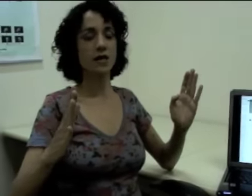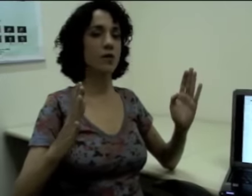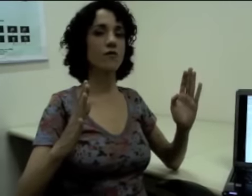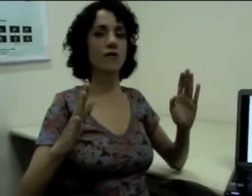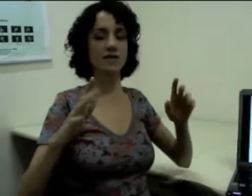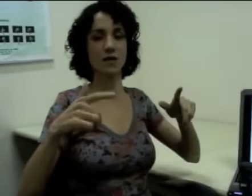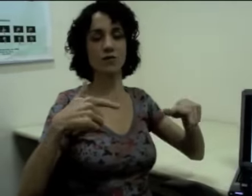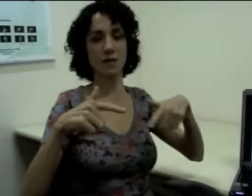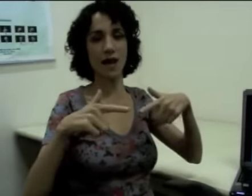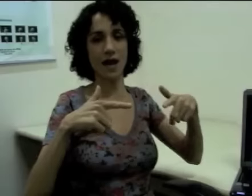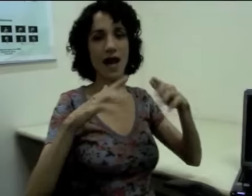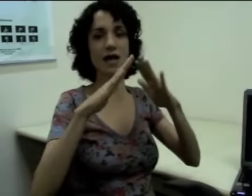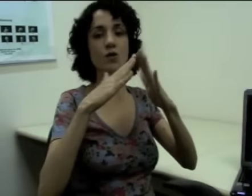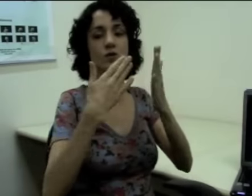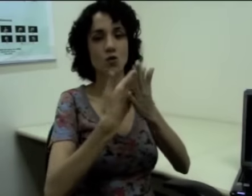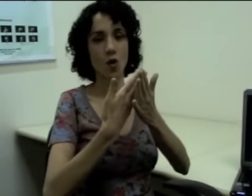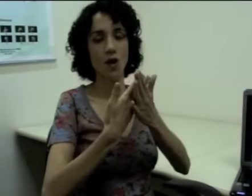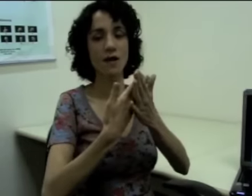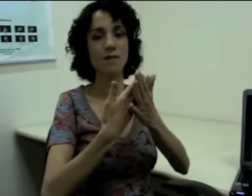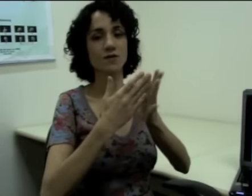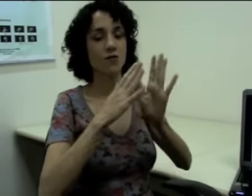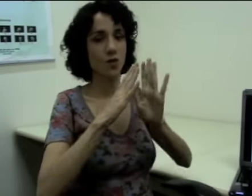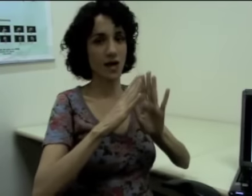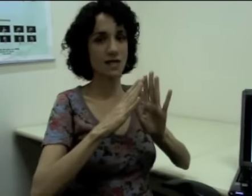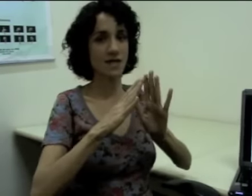Então eu vou fazer “trabalhar” e “escola”, mas eu vou localizar.